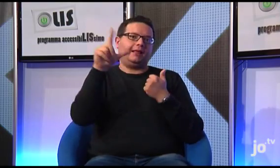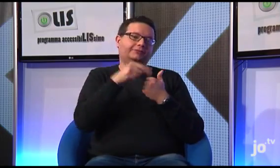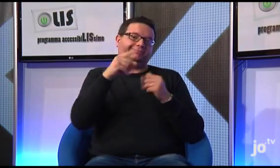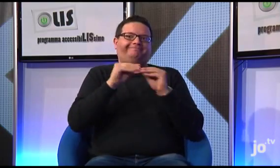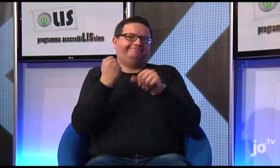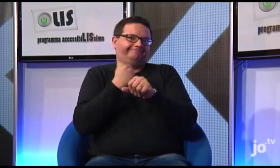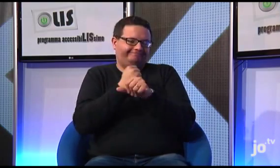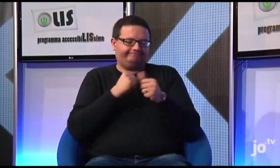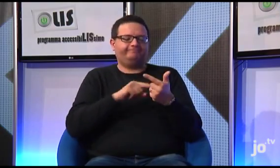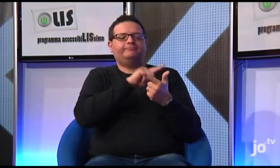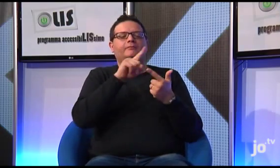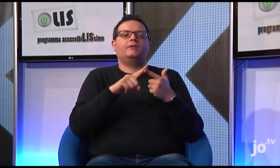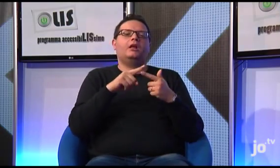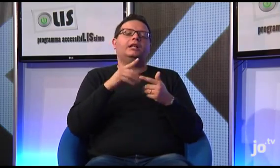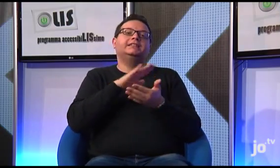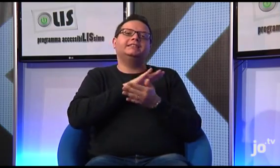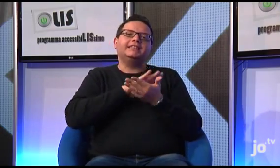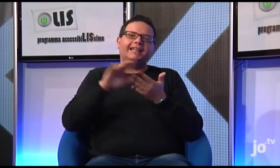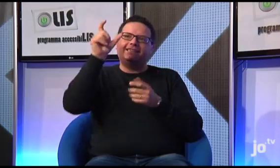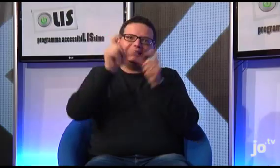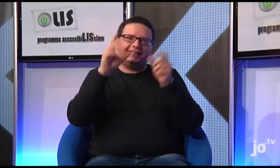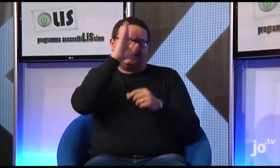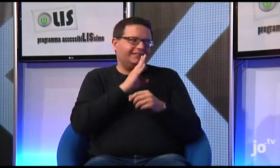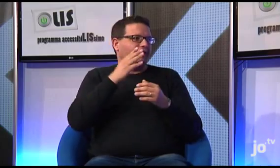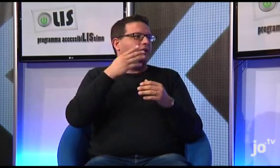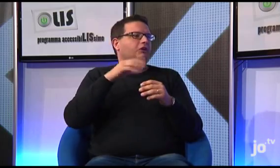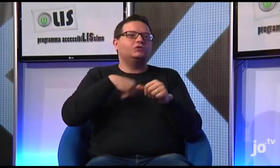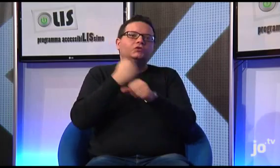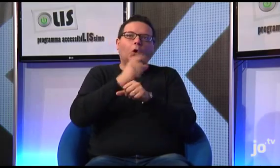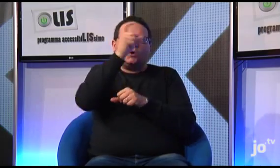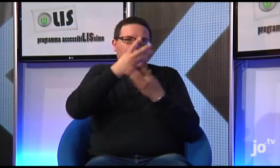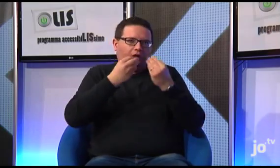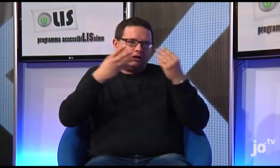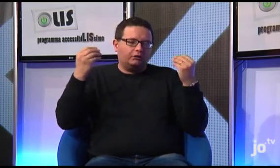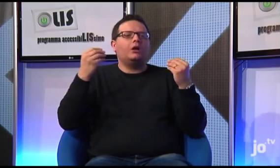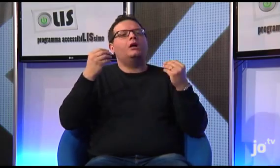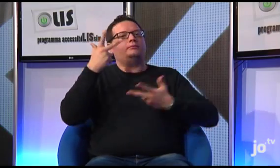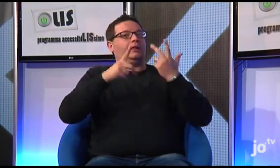in cui in futuro pubblicheremo la Bibbia tradotta in LIS attualmente è possibile trovare le storie di vita dei Santi tradotte in LIS